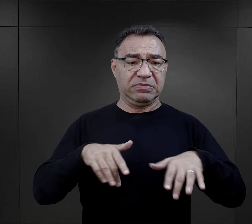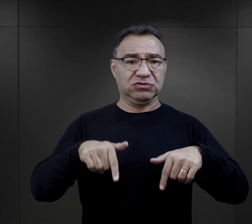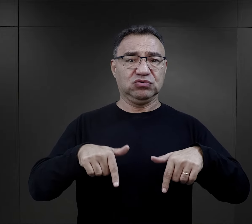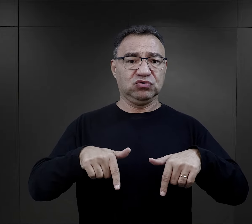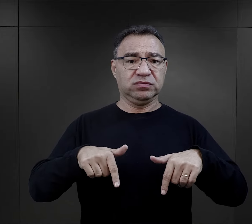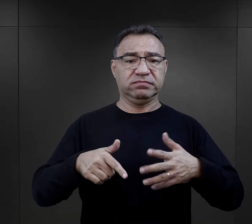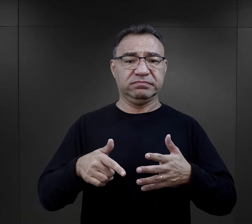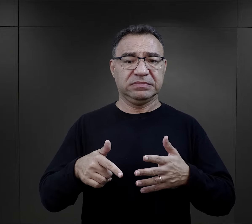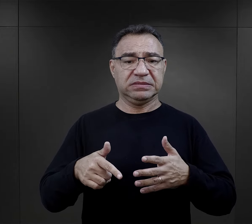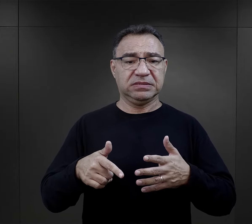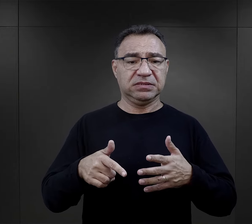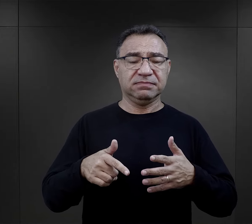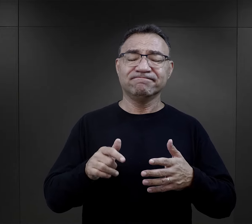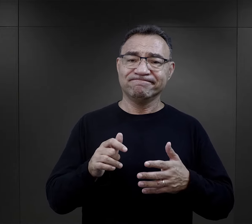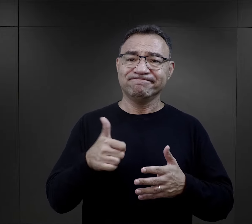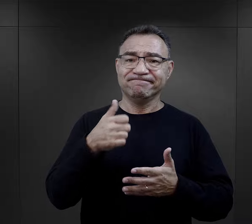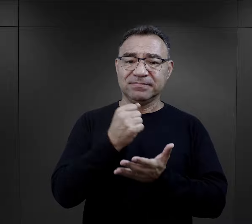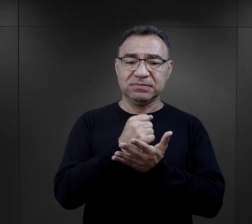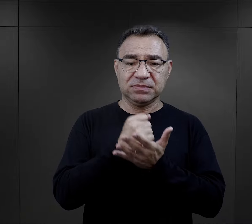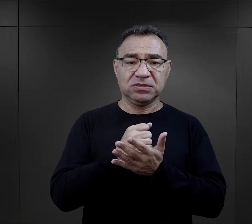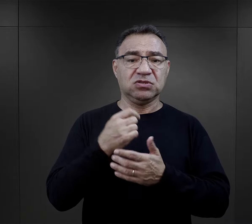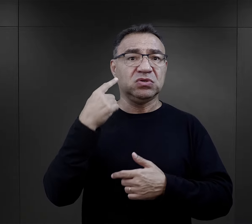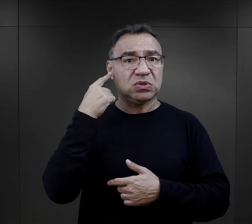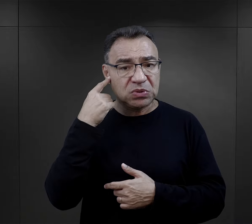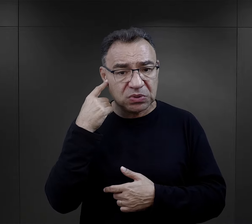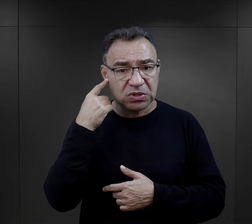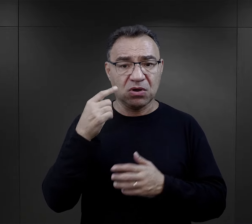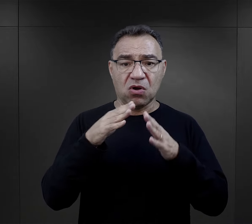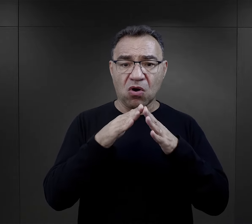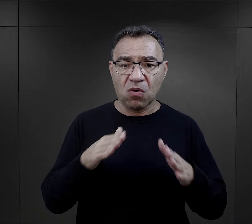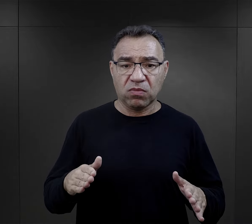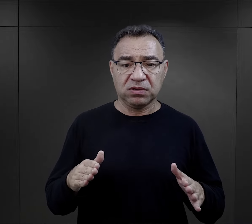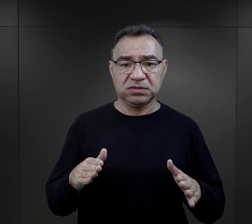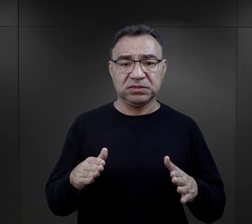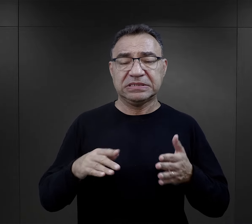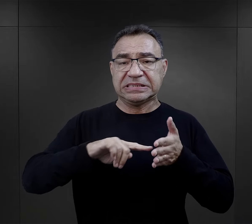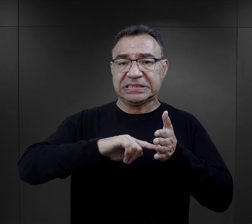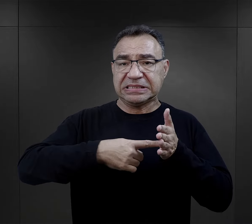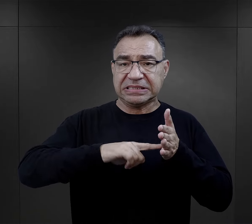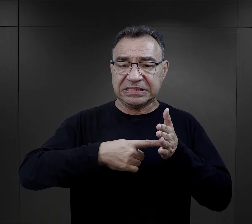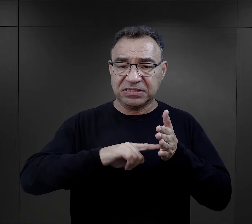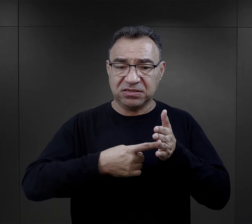Oznacza to, iż jedną z pierwszych rzeczy, o których dowiadywali się w obozie ci którzy zostali zarejestrowani